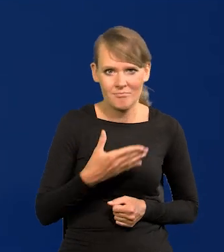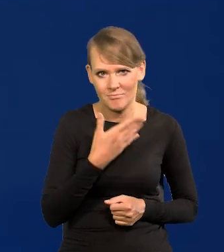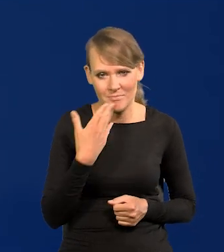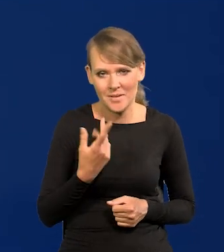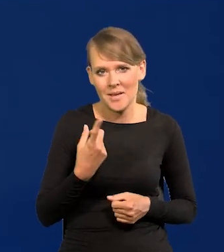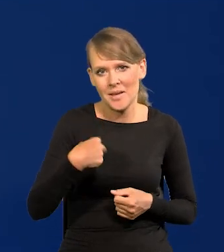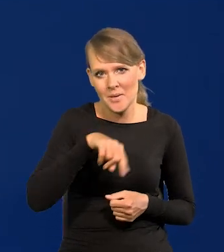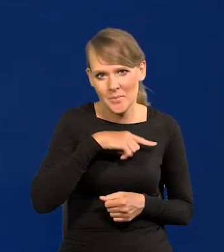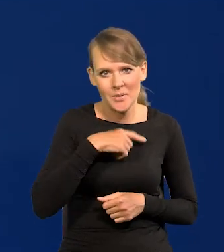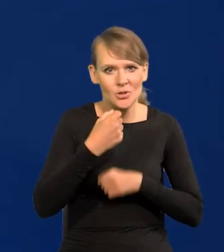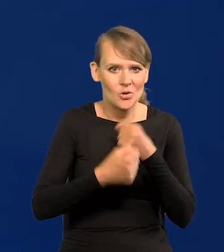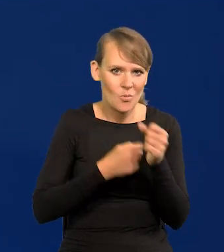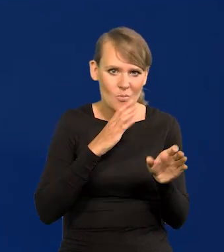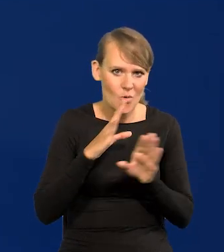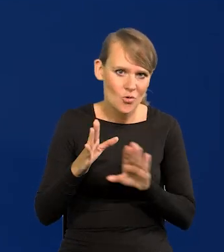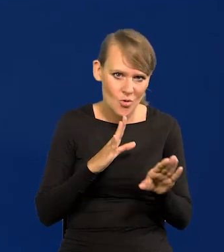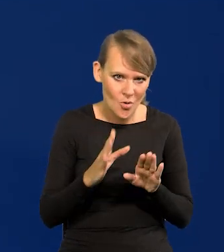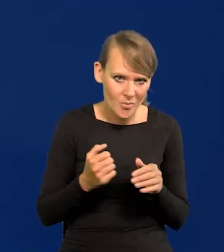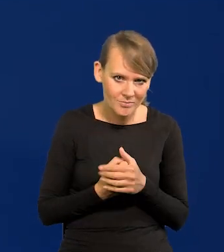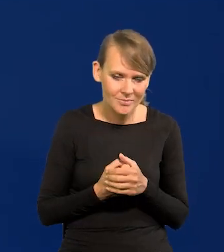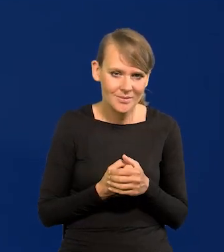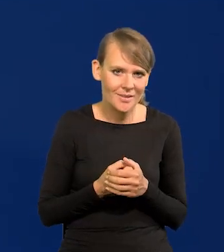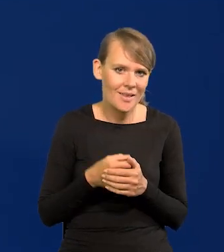Działamy wszyscy podobnie, posługując się tymi samymi narzędziami.